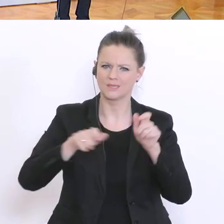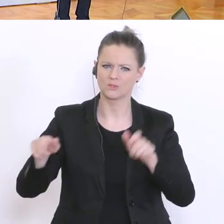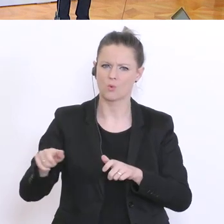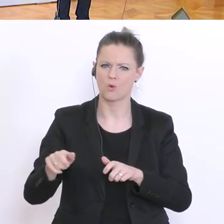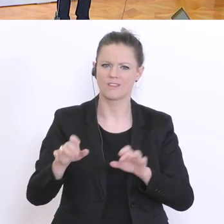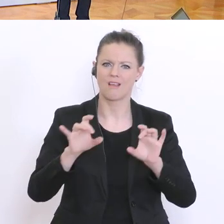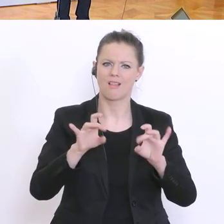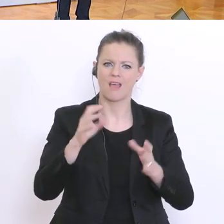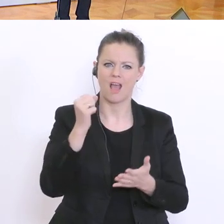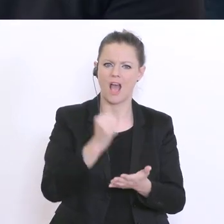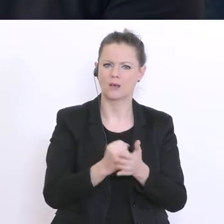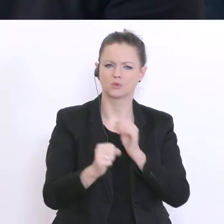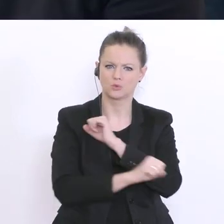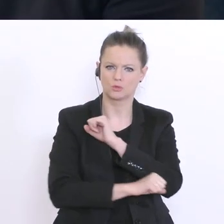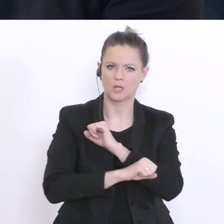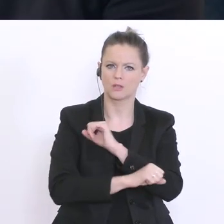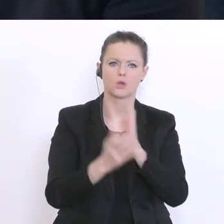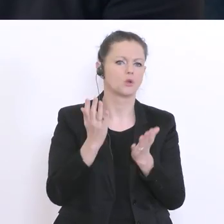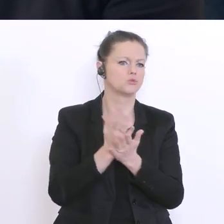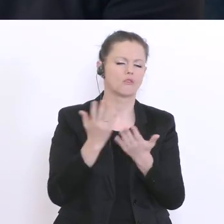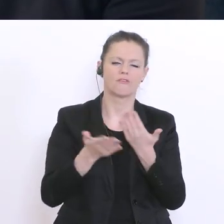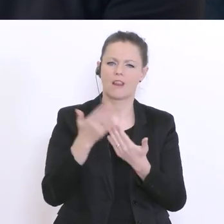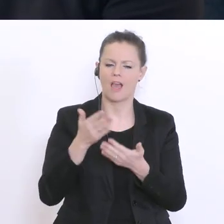Diplomarbeit vielleicht auch schon online virtuell mit dem Professor gemacht hat,